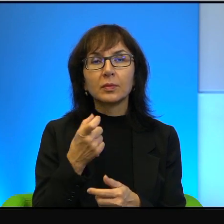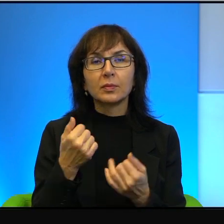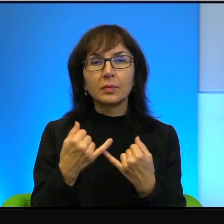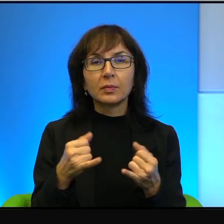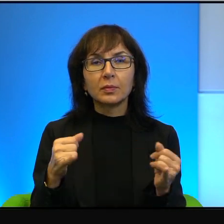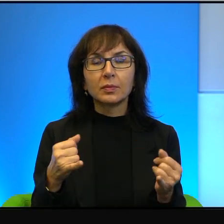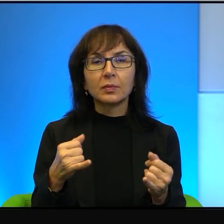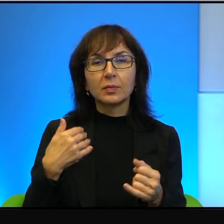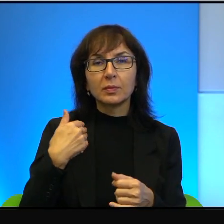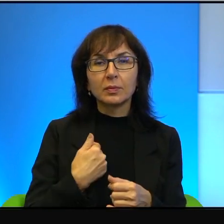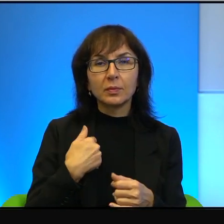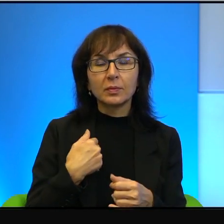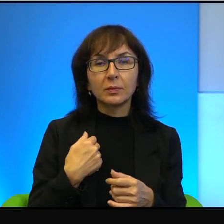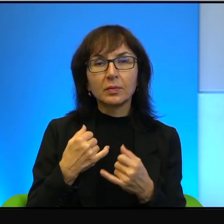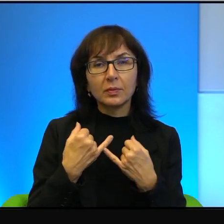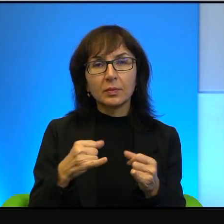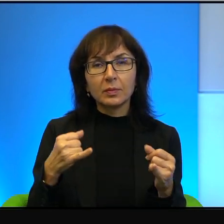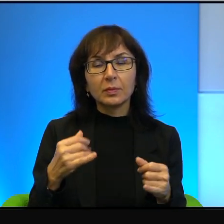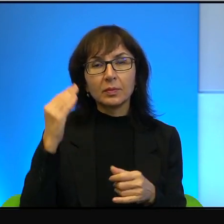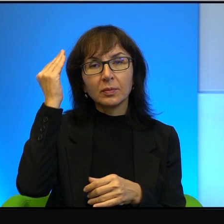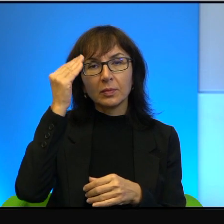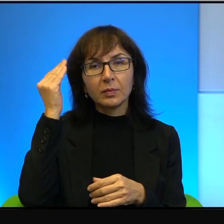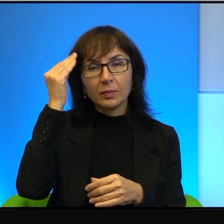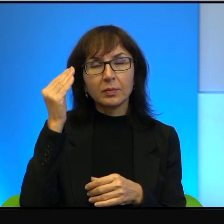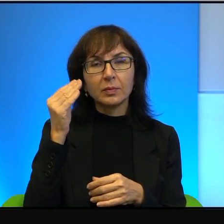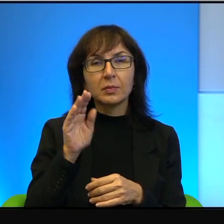po angielsku, a co innego po arabsku na ten sam temat.